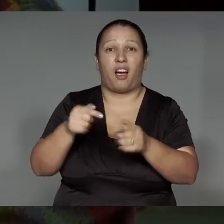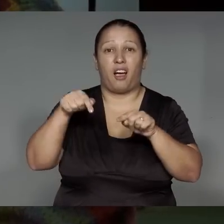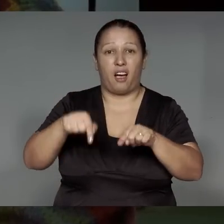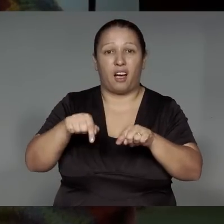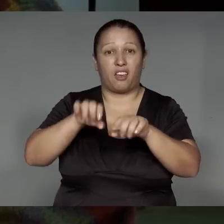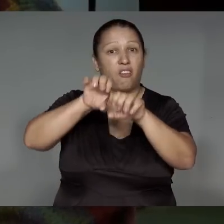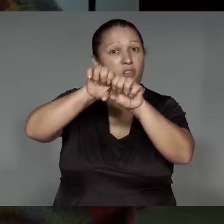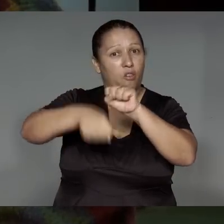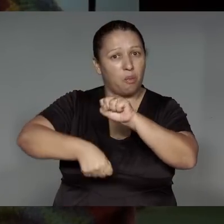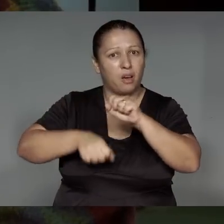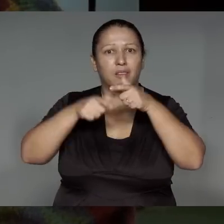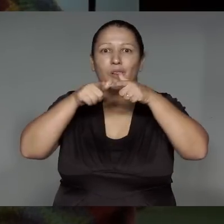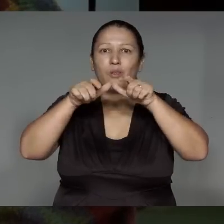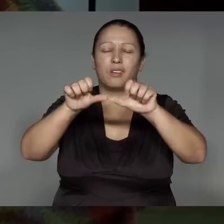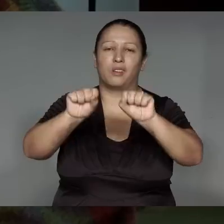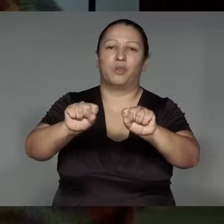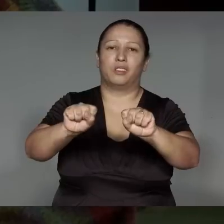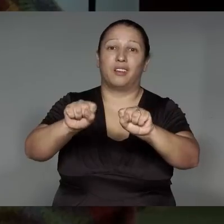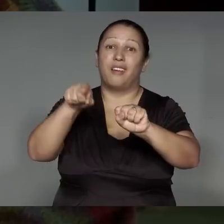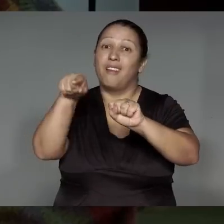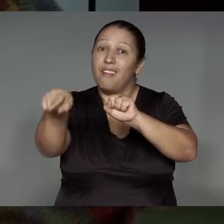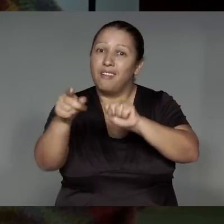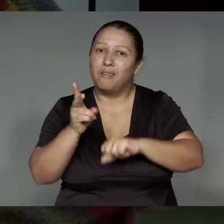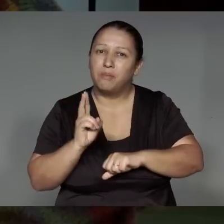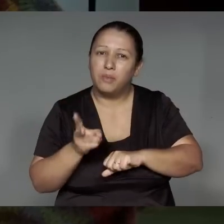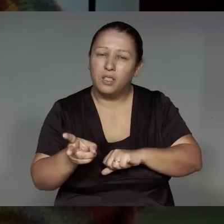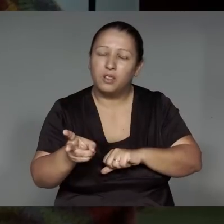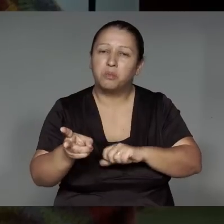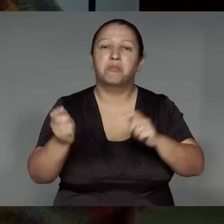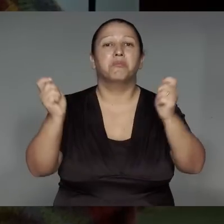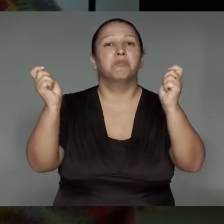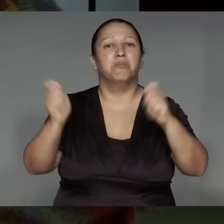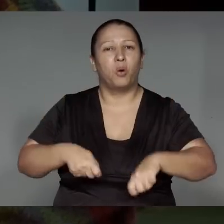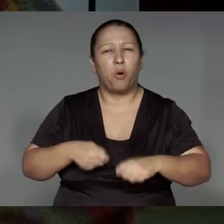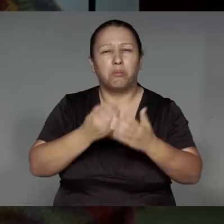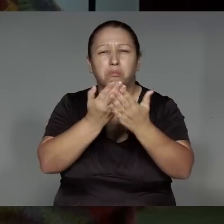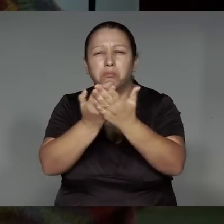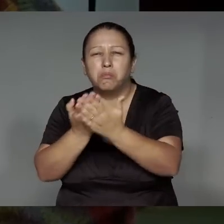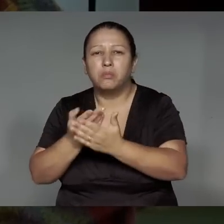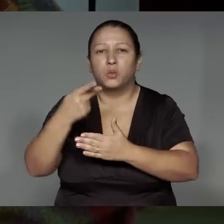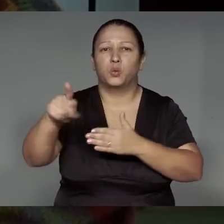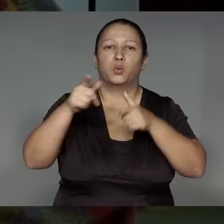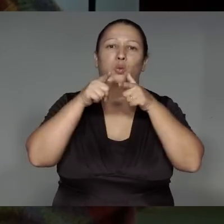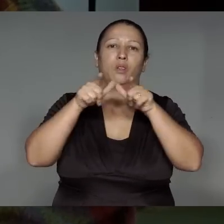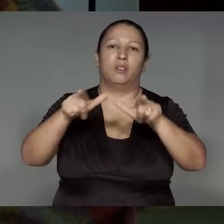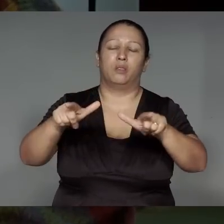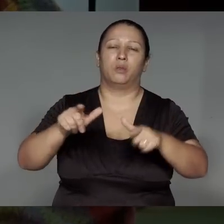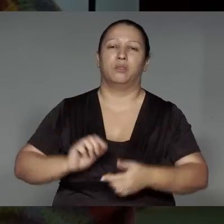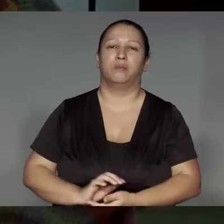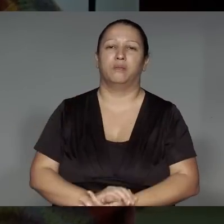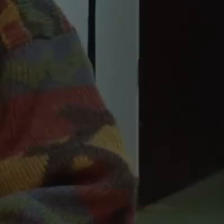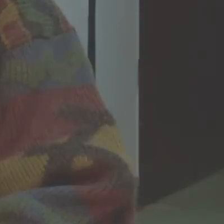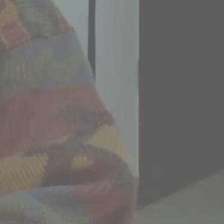Oje’awykym li͂kustikaram, a’ewana wejue katu, oje’e͂ngawa, etsak ikatu